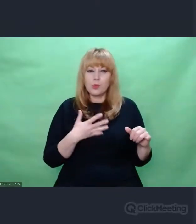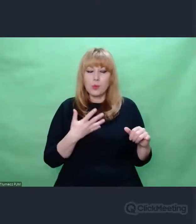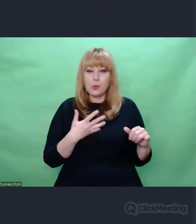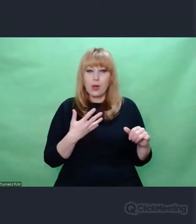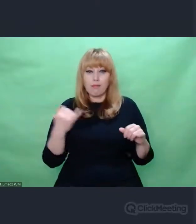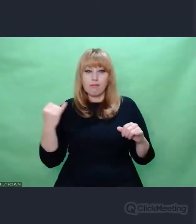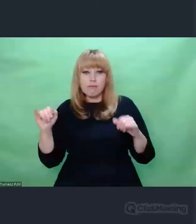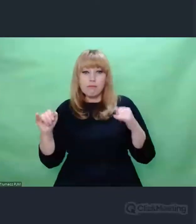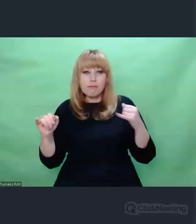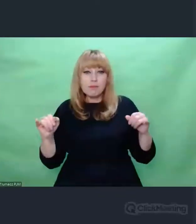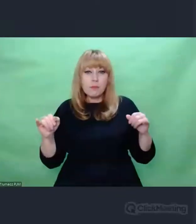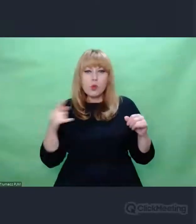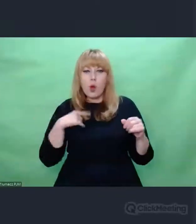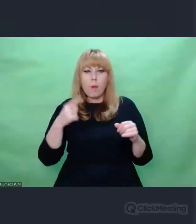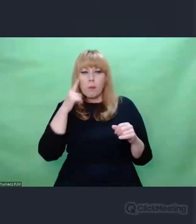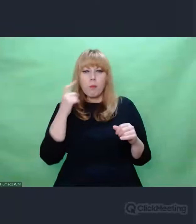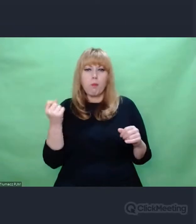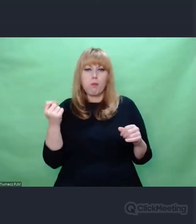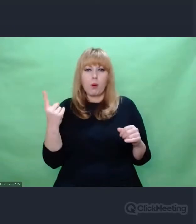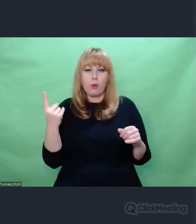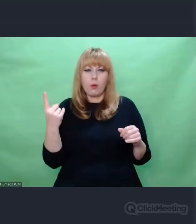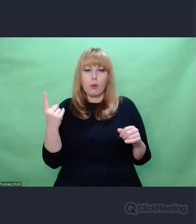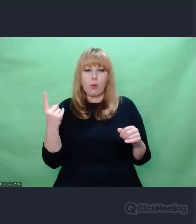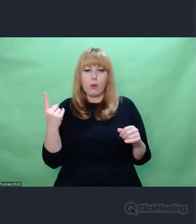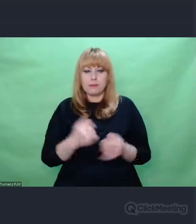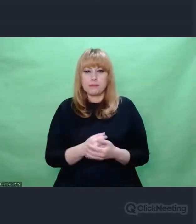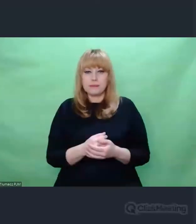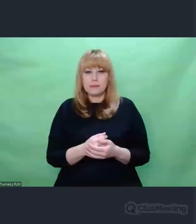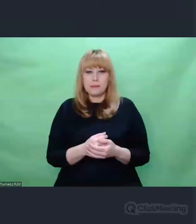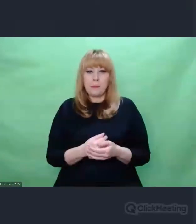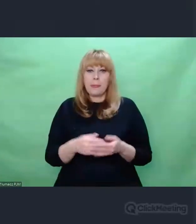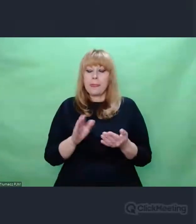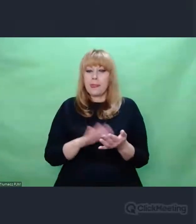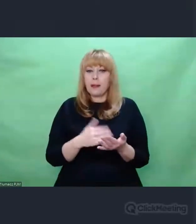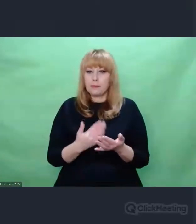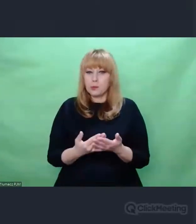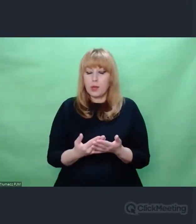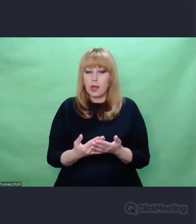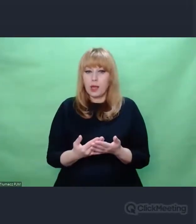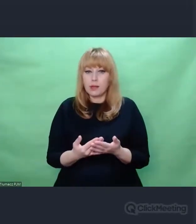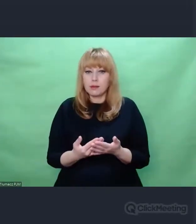Jeżeli stykamy się z dziełem prawdziwym,